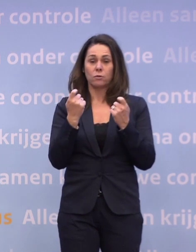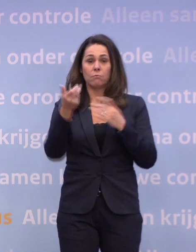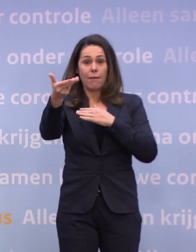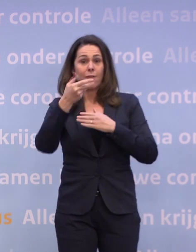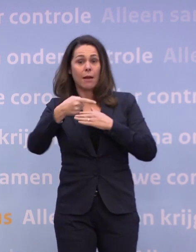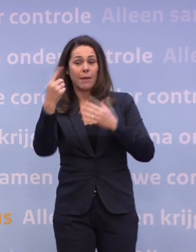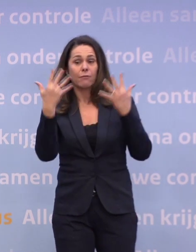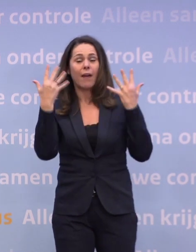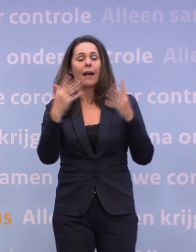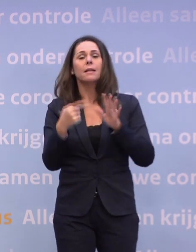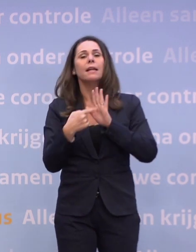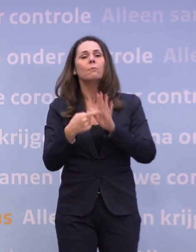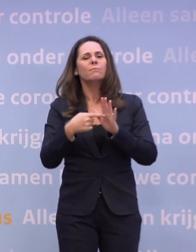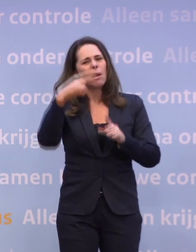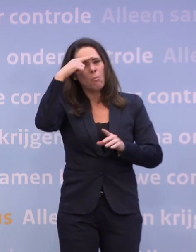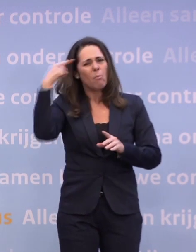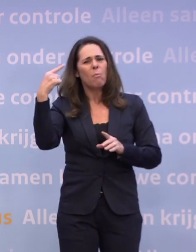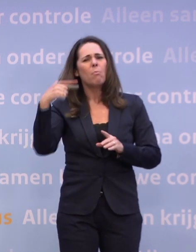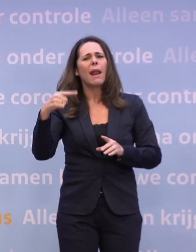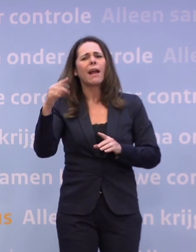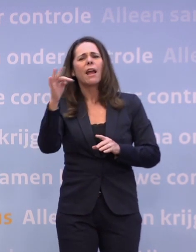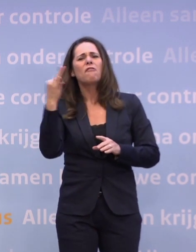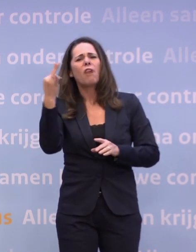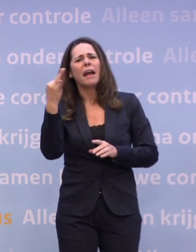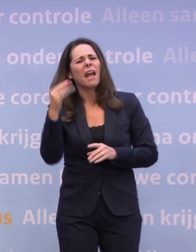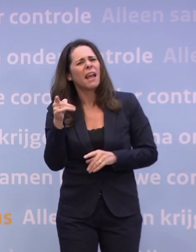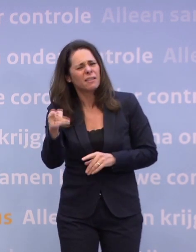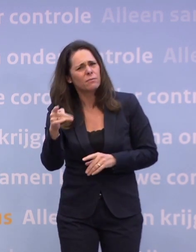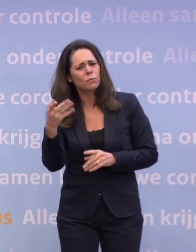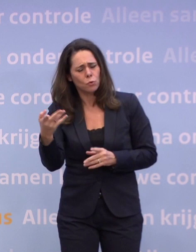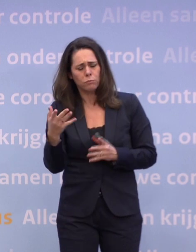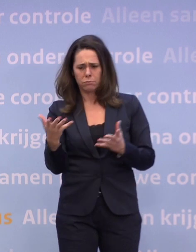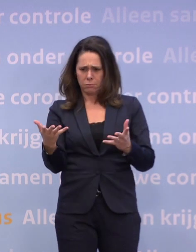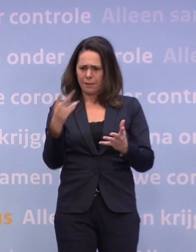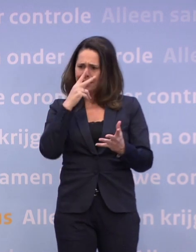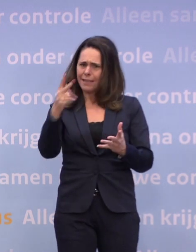...het is ook gebleken na Black Friday dat dat misschien effect heeft gehad... ...als je dat zou doen om dichterbij te komen...